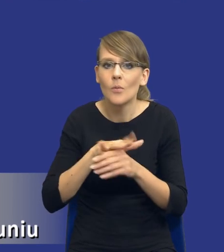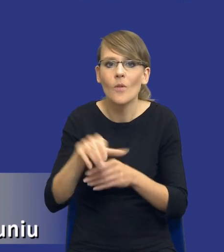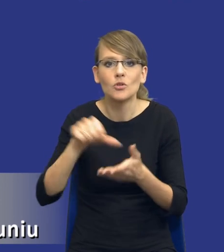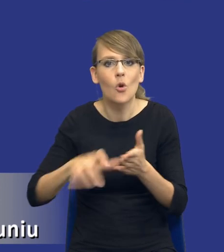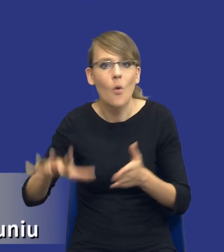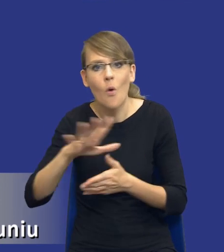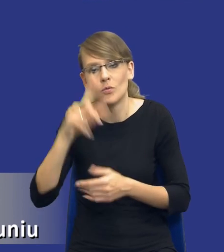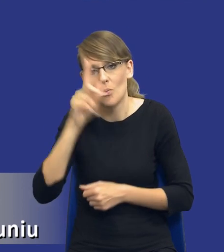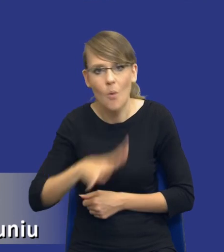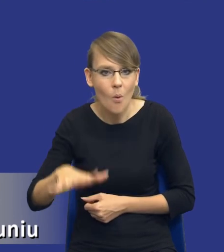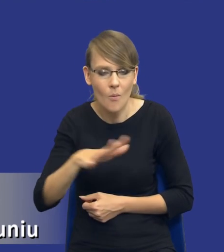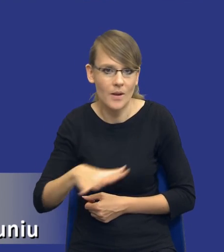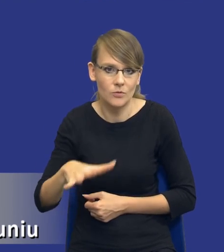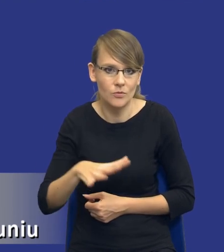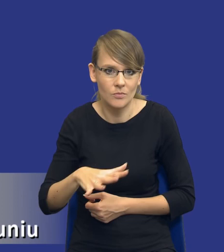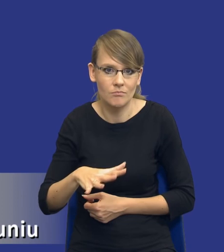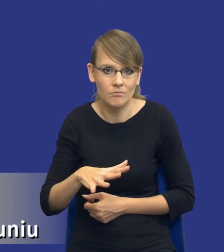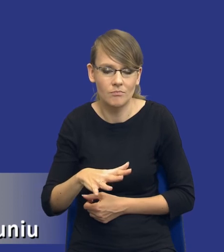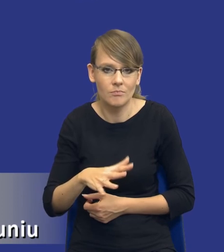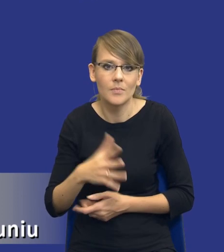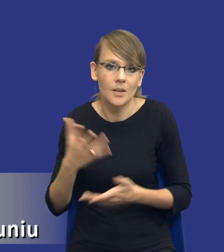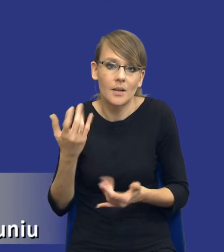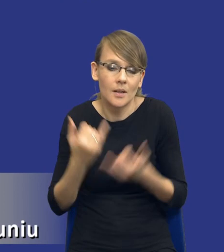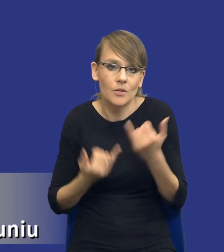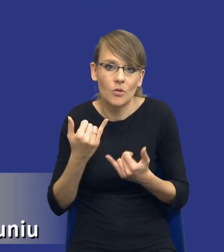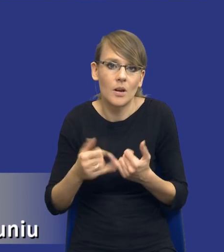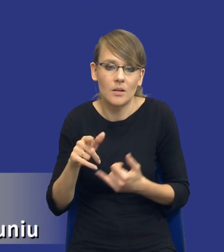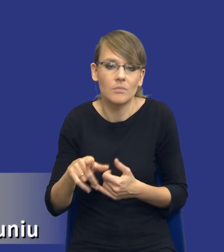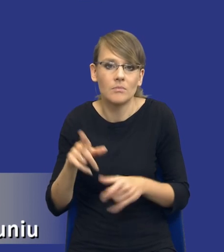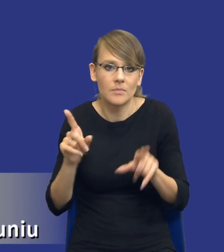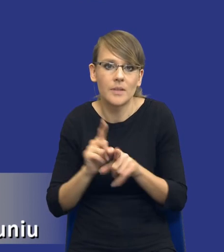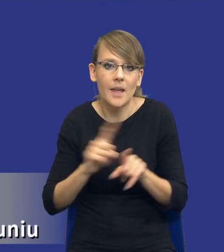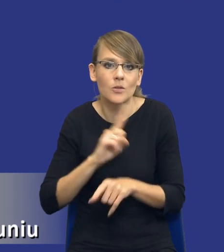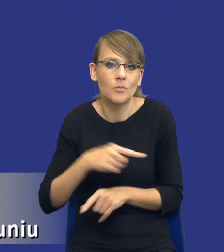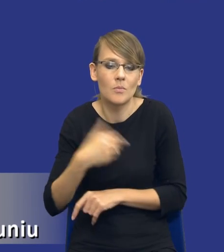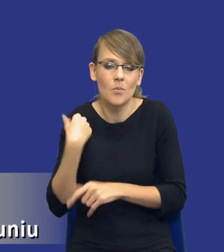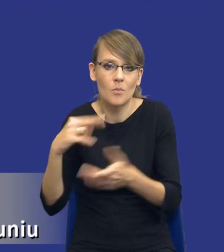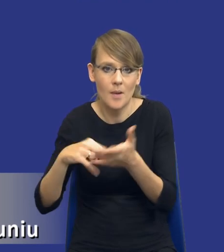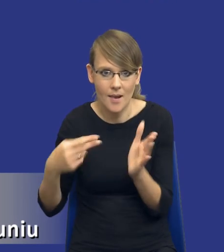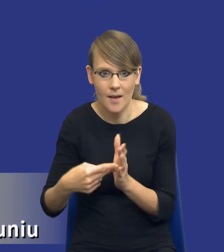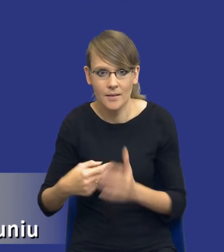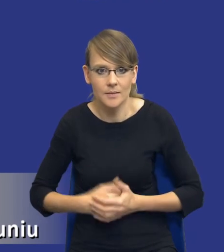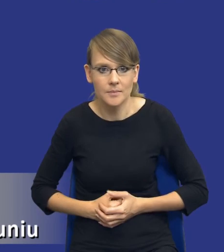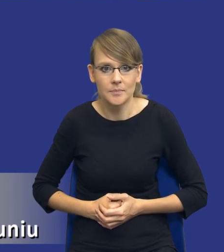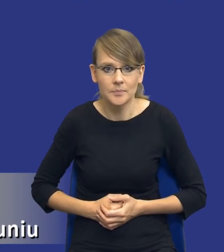jeżeli tego typu aspekty również założyliśmy. W związku z tym analiza,